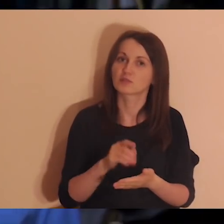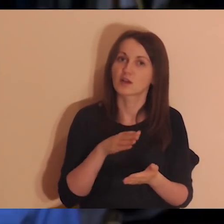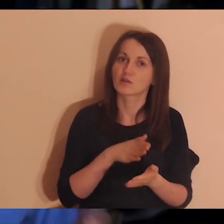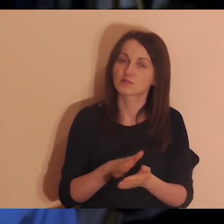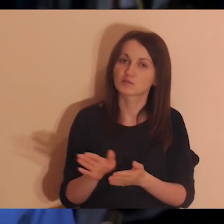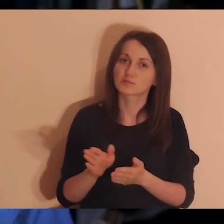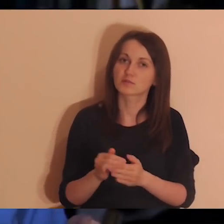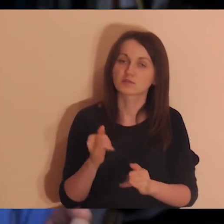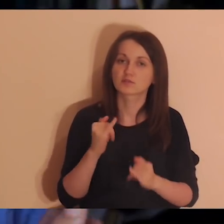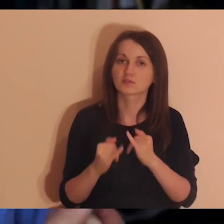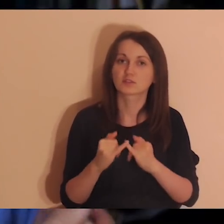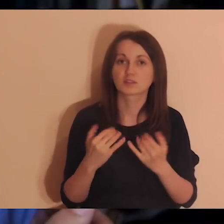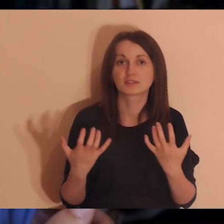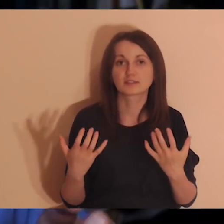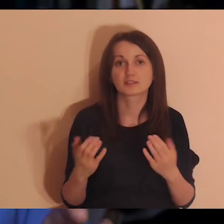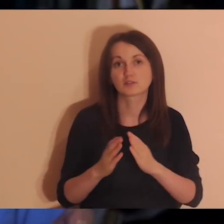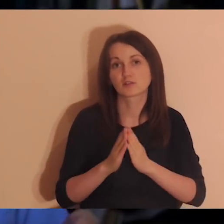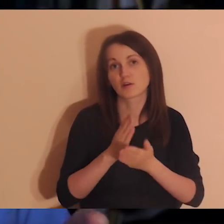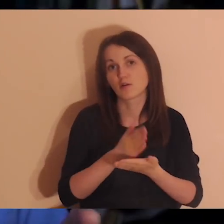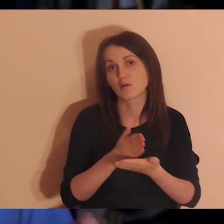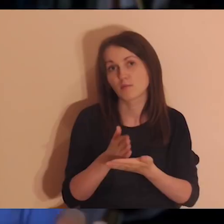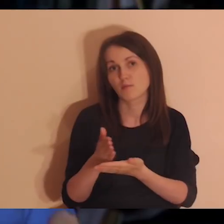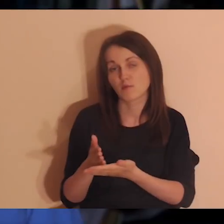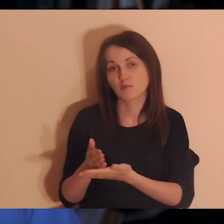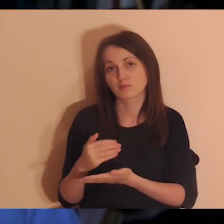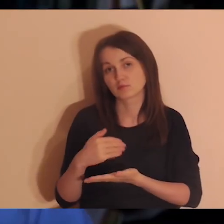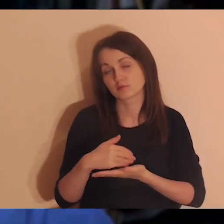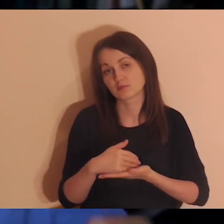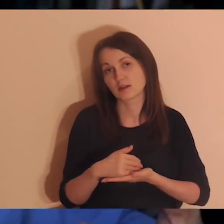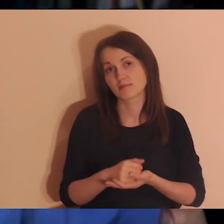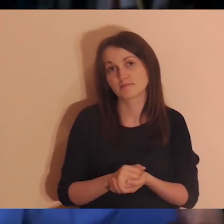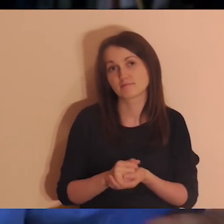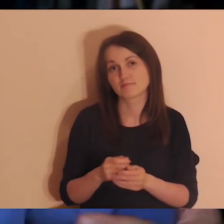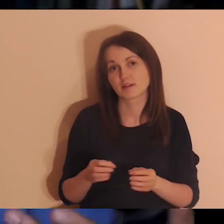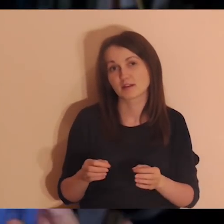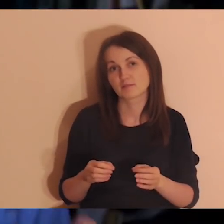Jak ktoś chciałby nam pomóc w rozwoju tego angielskiego wydarzenia,